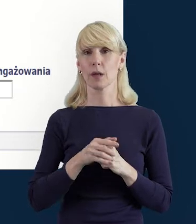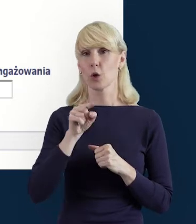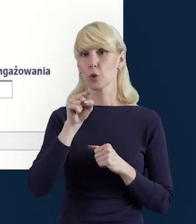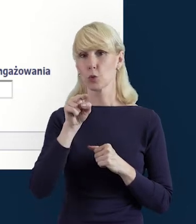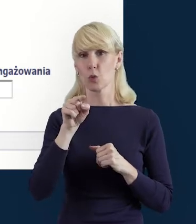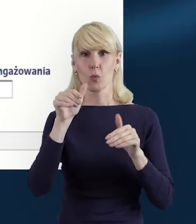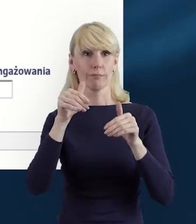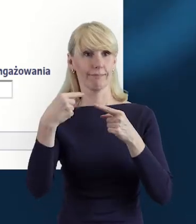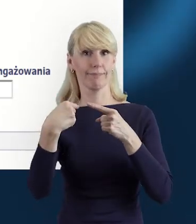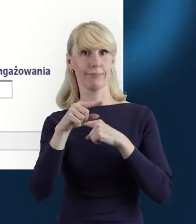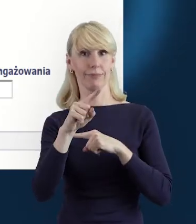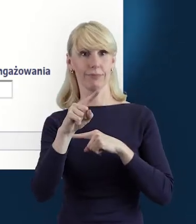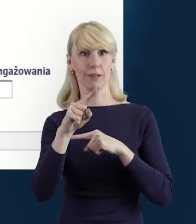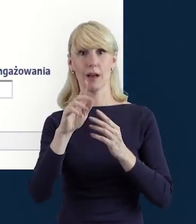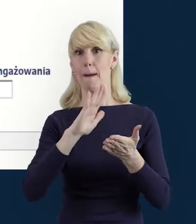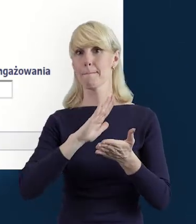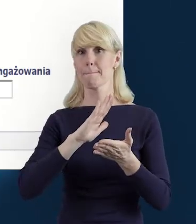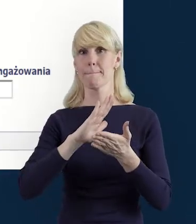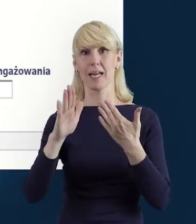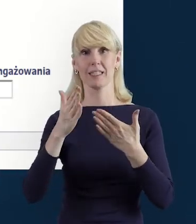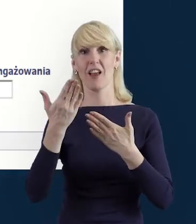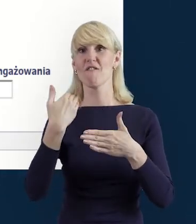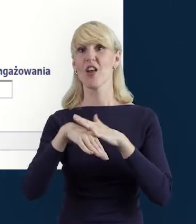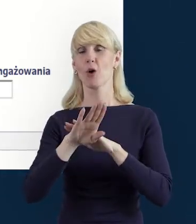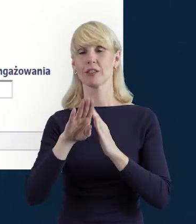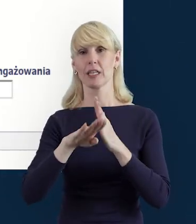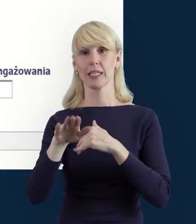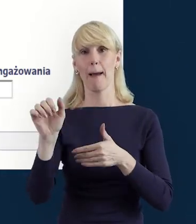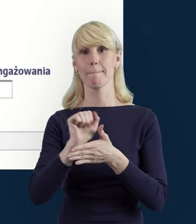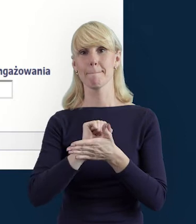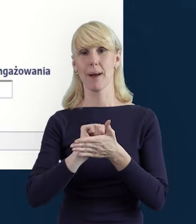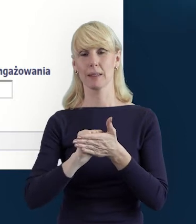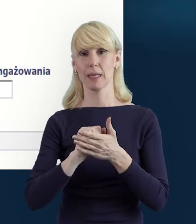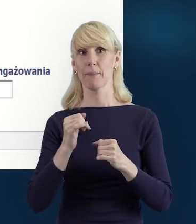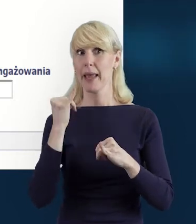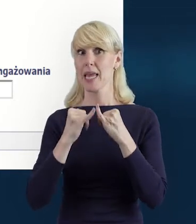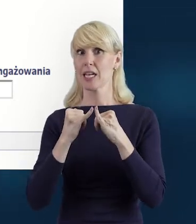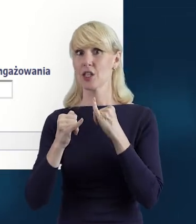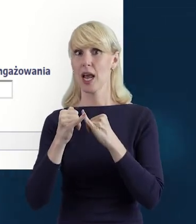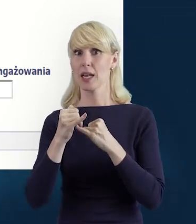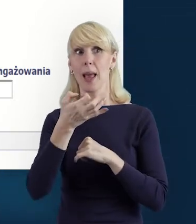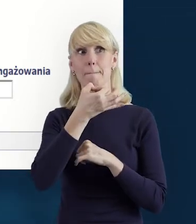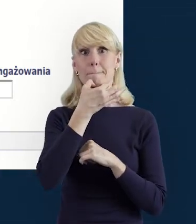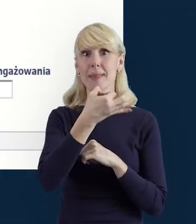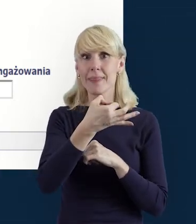bez konieczności wychodzenia z bazy. Tak że jeżeli nasunie się jakieś pytanie dotyczące Bazy Personelu,